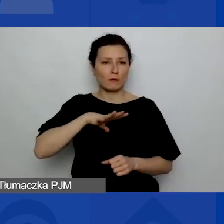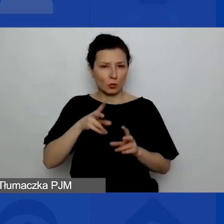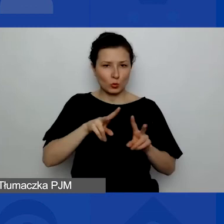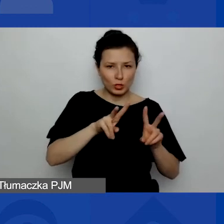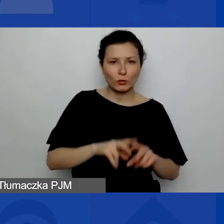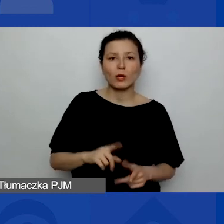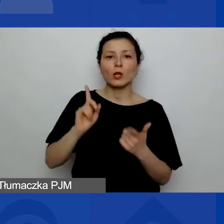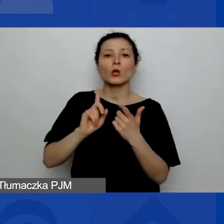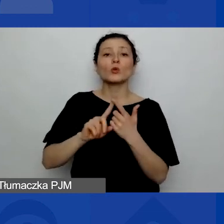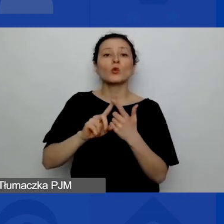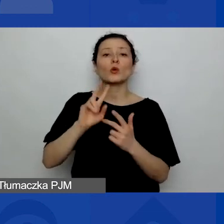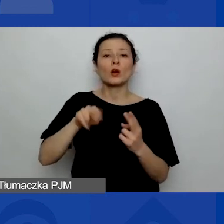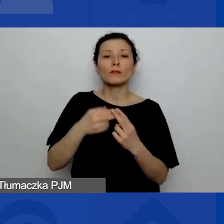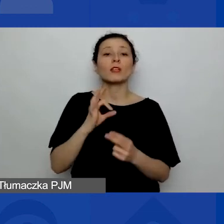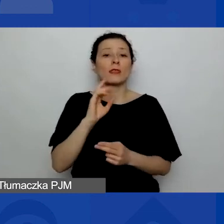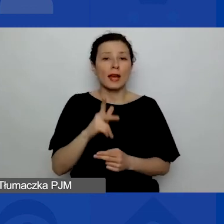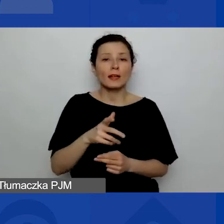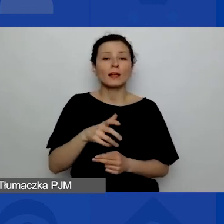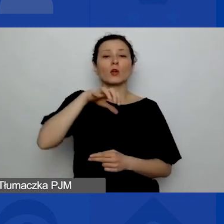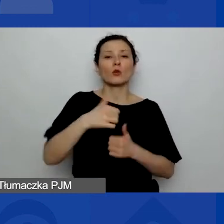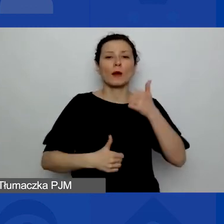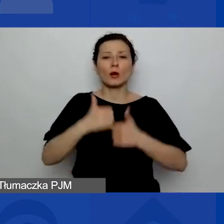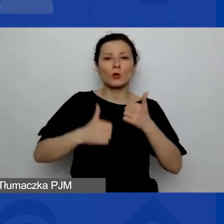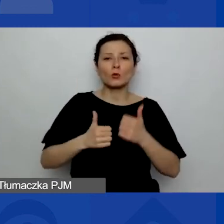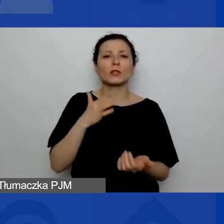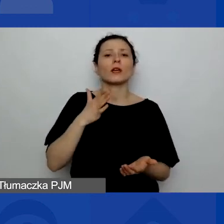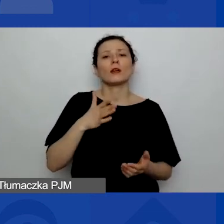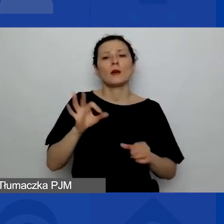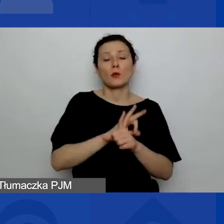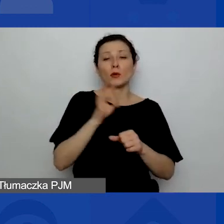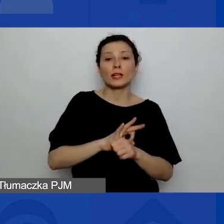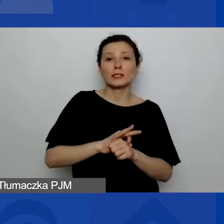Druga odpowiedź: "Tak, w konkursie na projekty interwencyjne". Trzecia odpowiedź: "Nie,